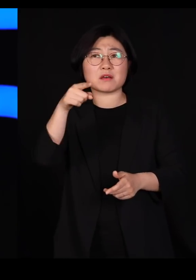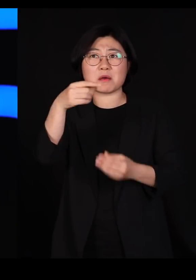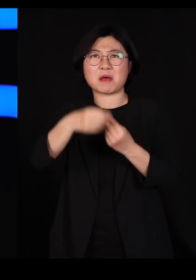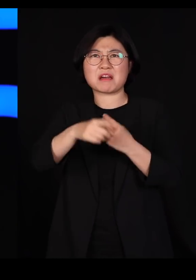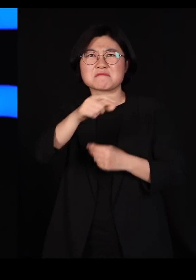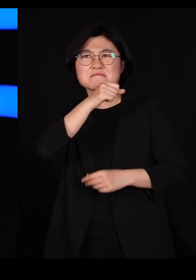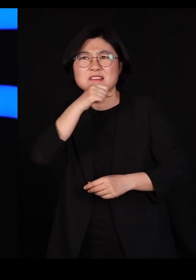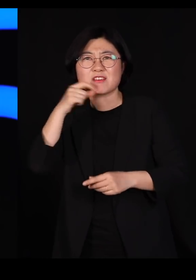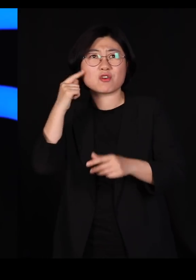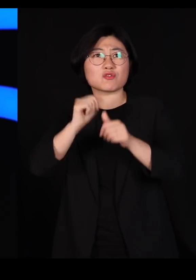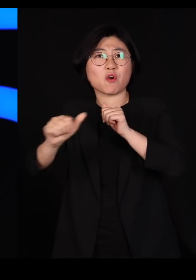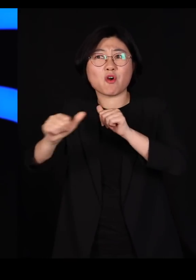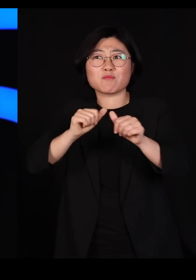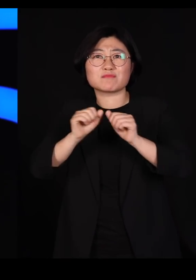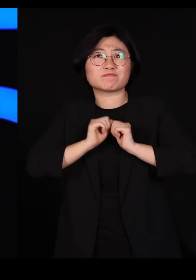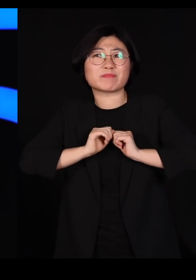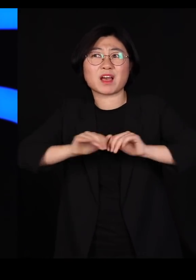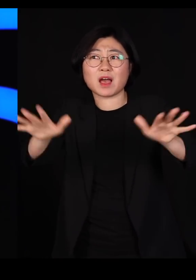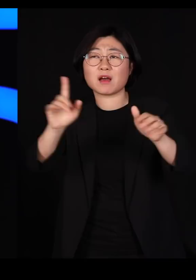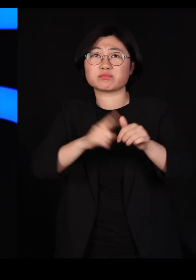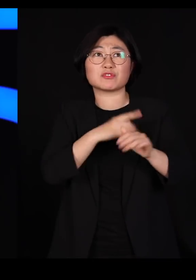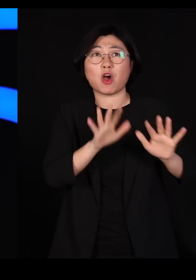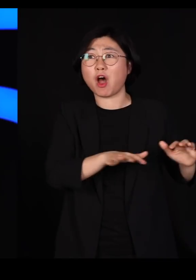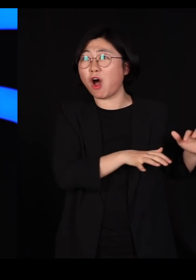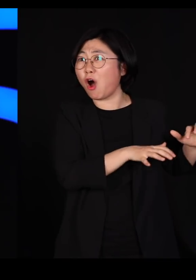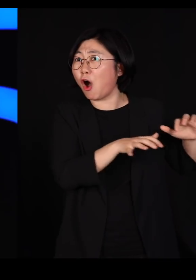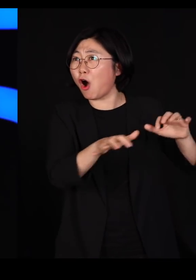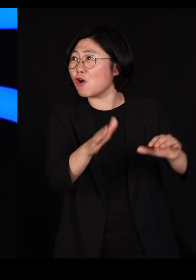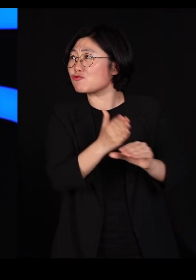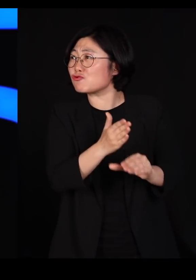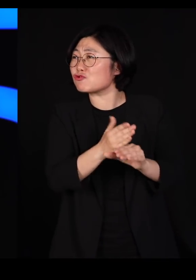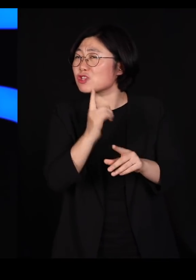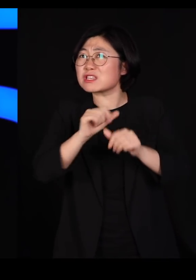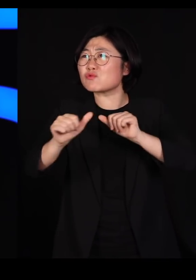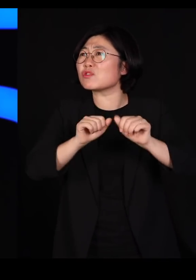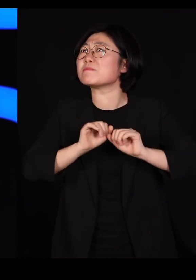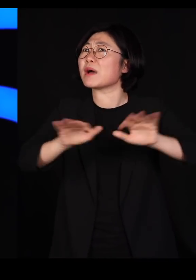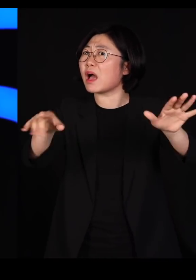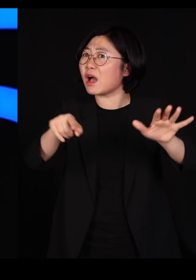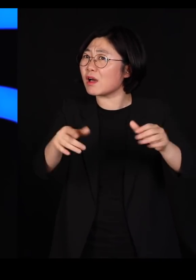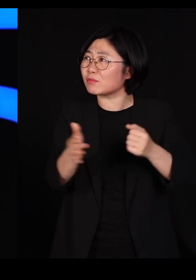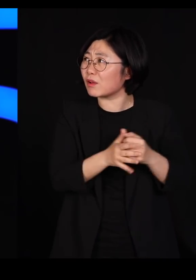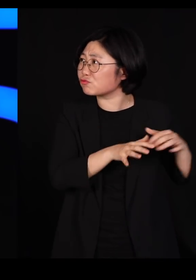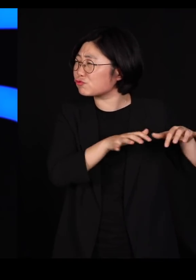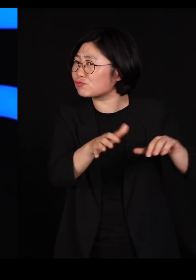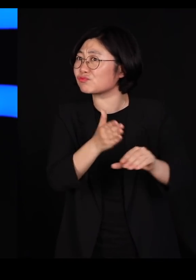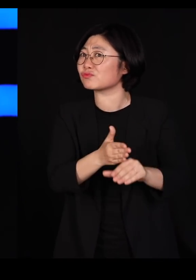'제 친구들이 지금 전국에서 몰려오고 있어요' '입소문 나가지고'